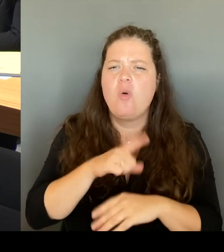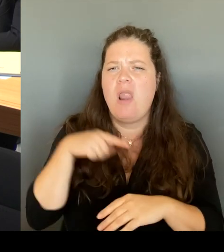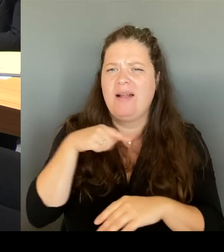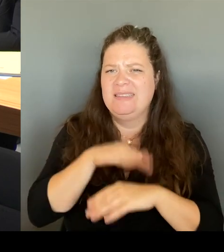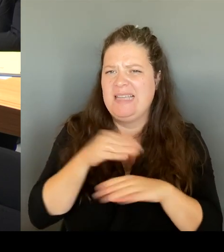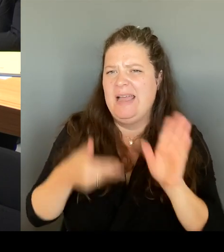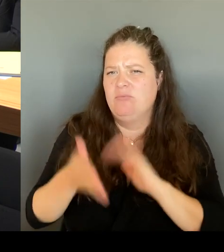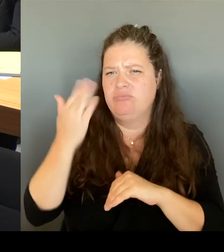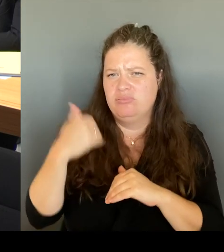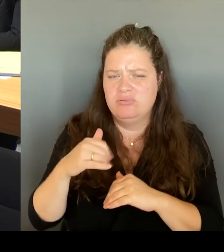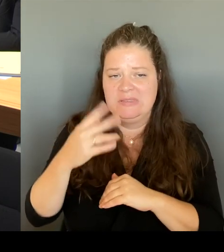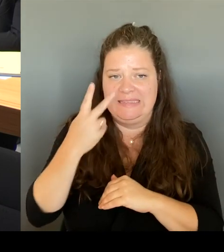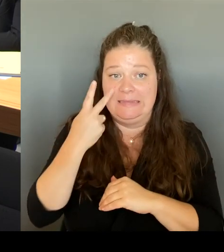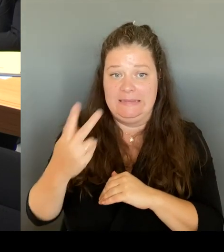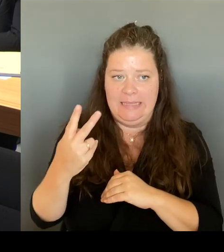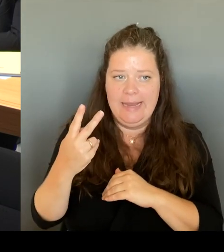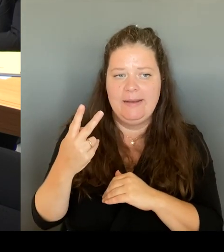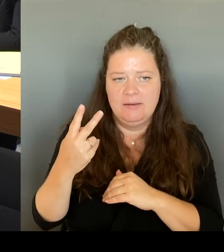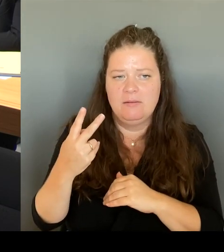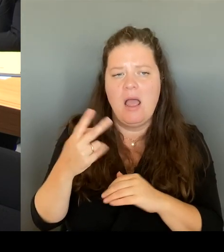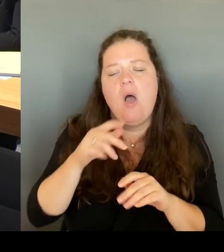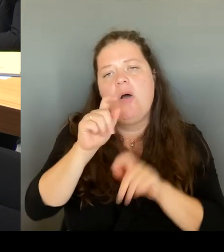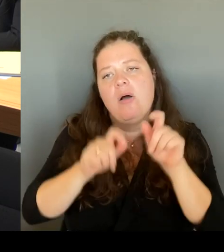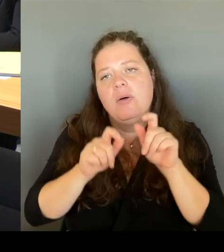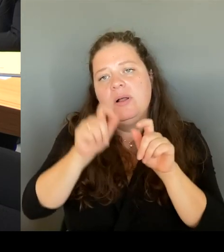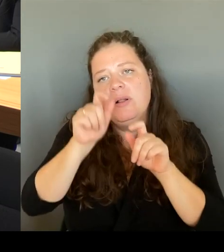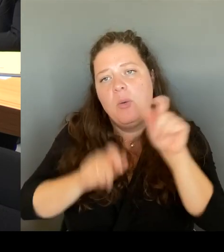gesprochen, Frau Remlinger, dass es sich dort beim